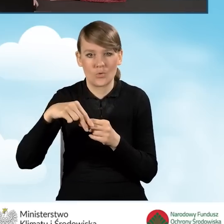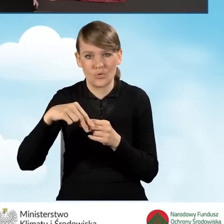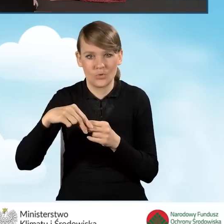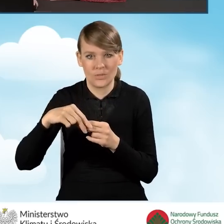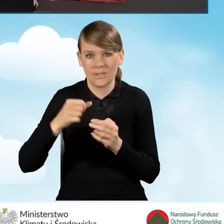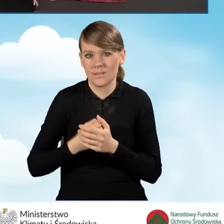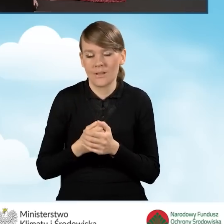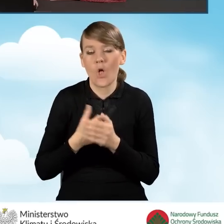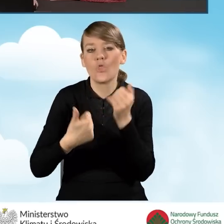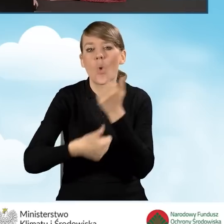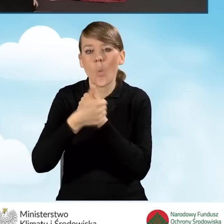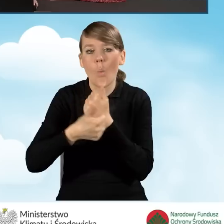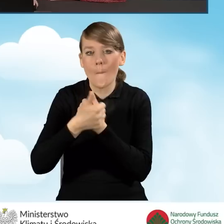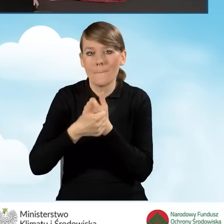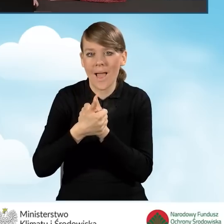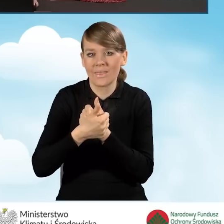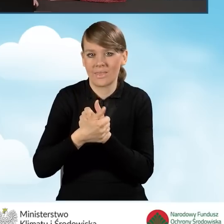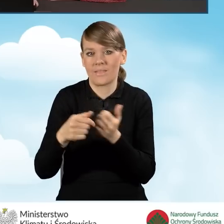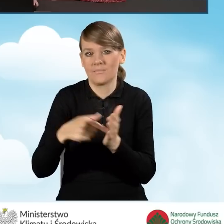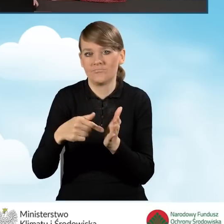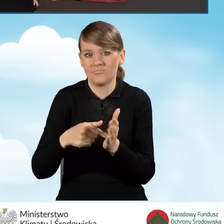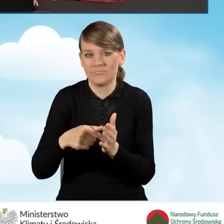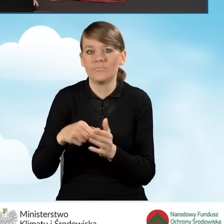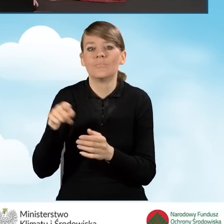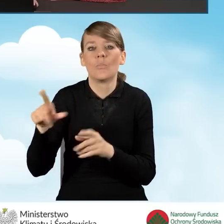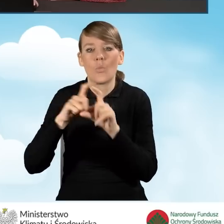dokumentu potwierdzającego własność budynku.